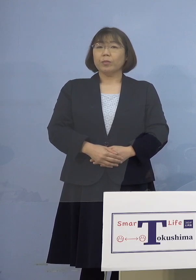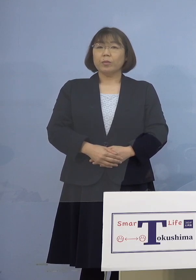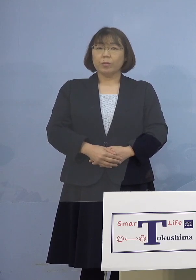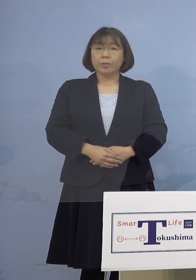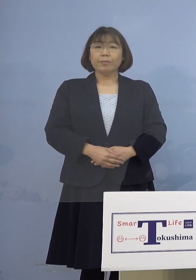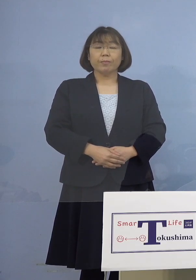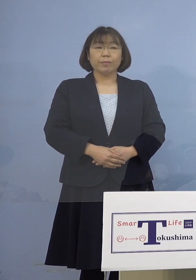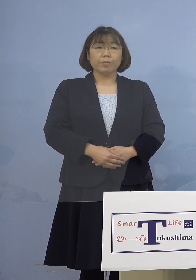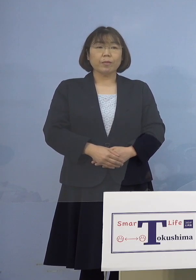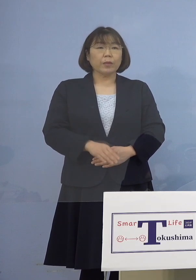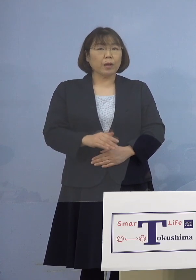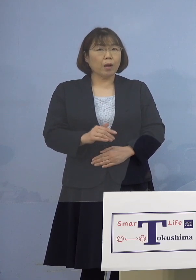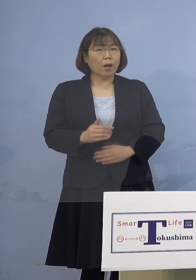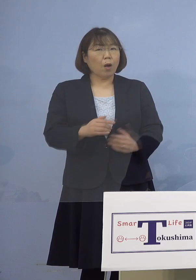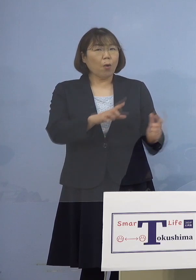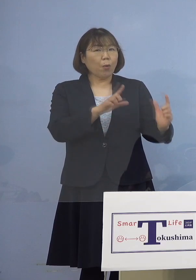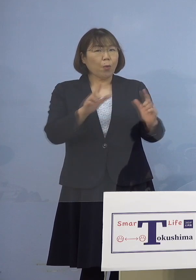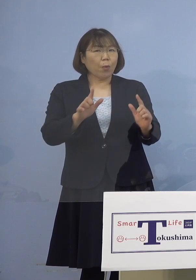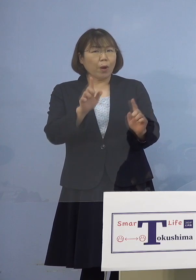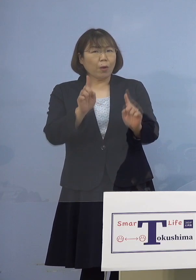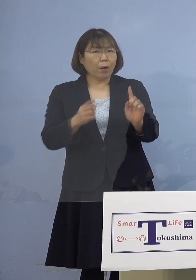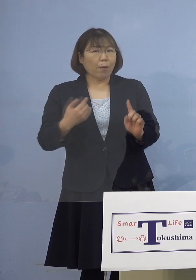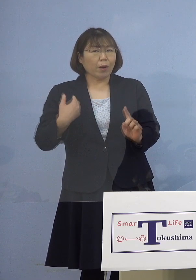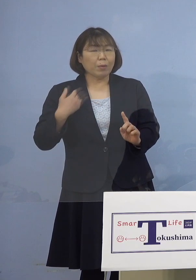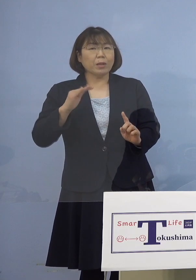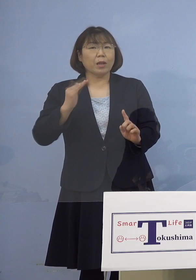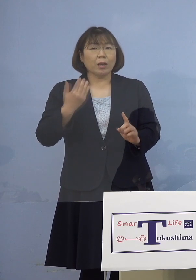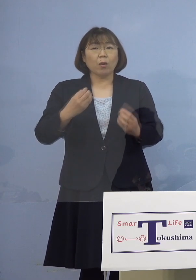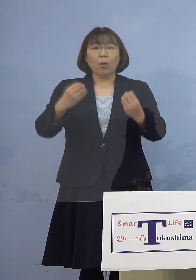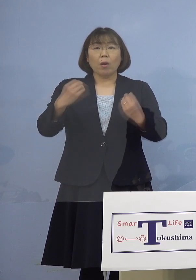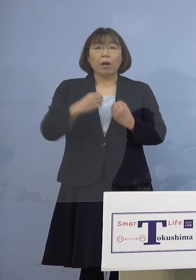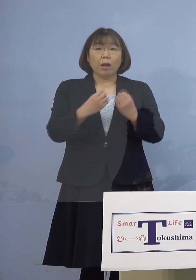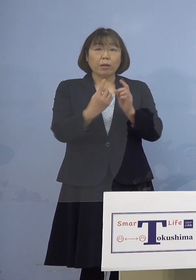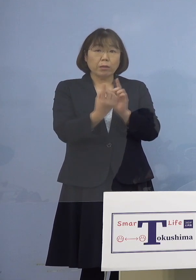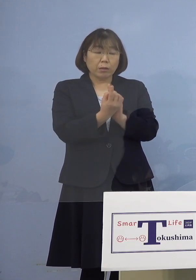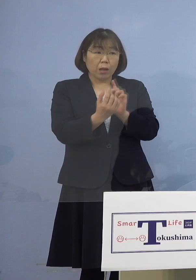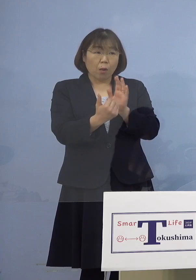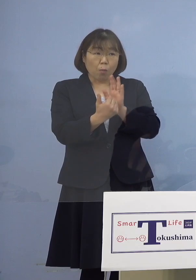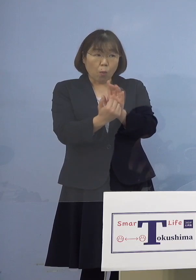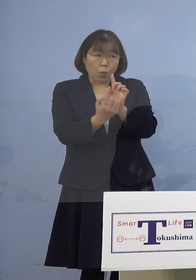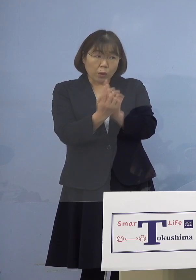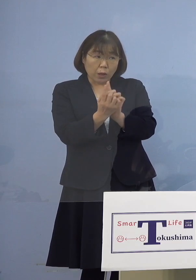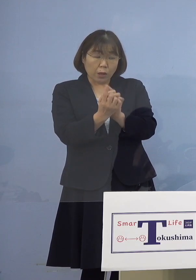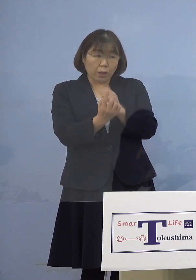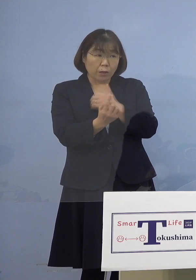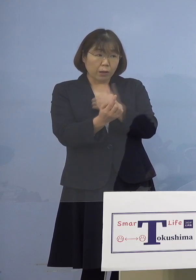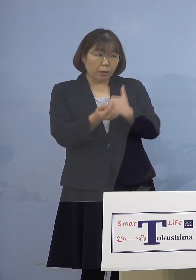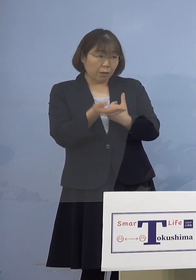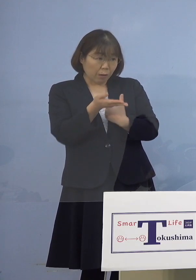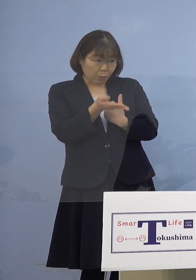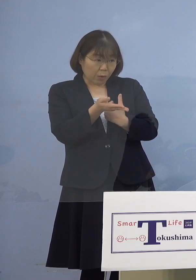（幹事者・四国放送） 言えるかどうかあれですけれど 感染対策ができていたんでしょうか